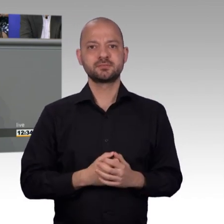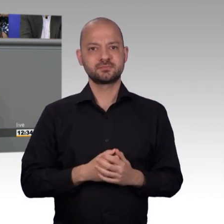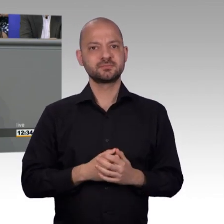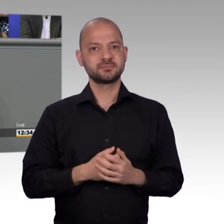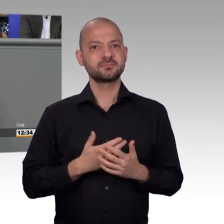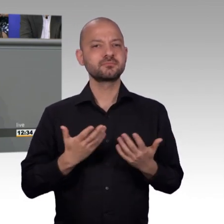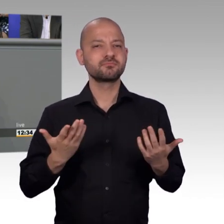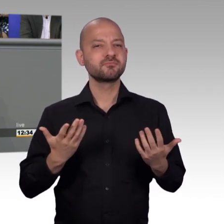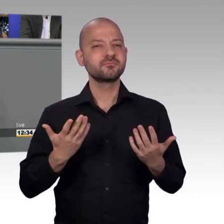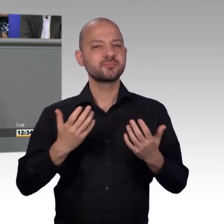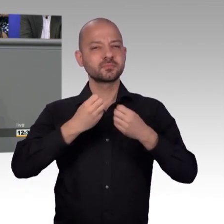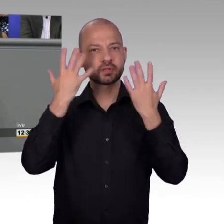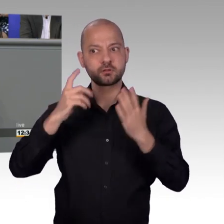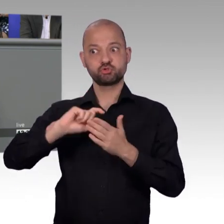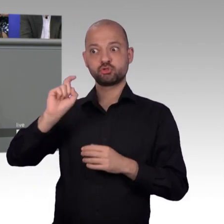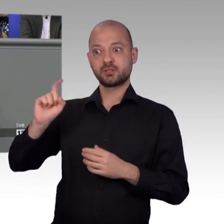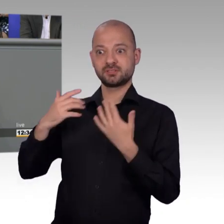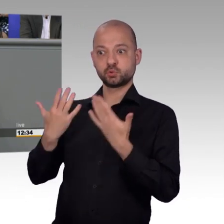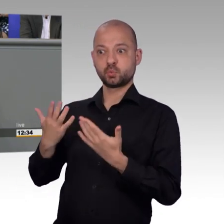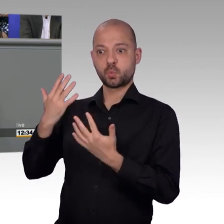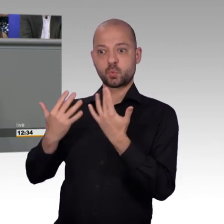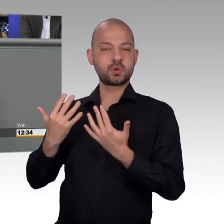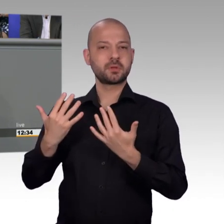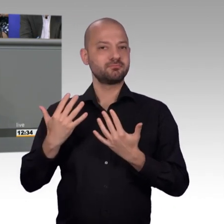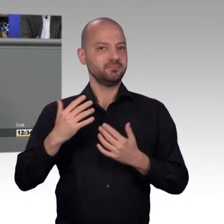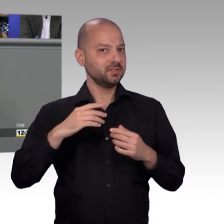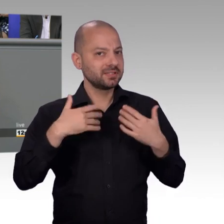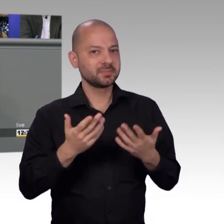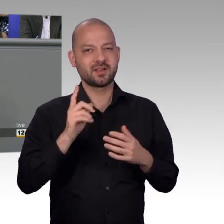aus unserer Sicht, hat das nicht damit zu tun, dass die Menschen zufriedener